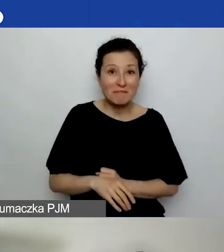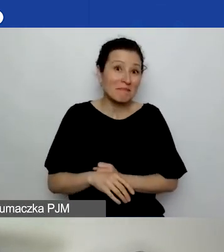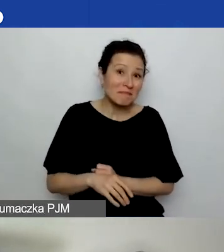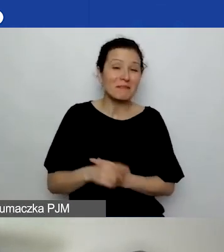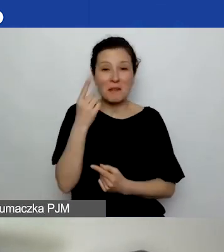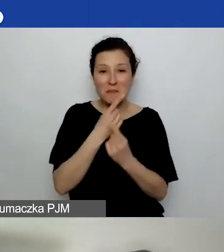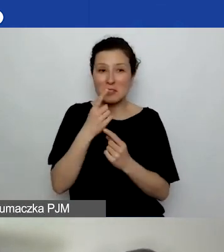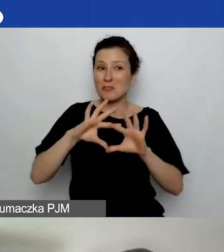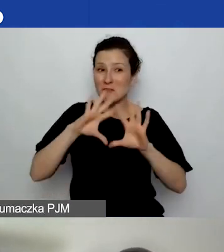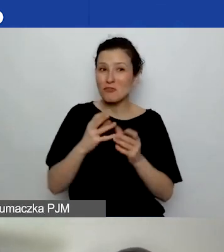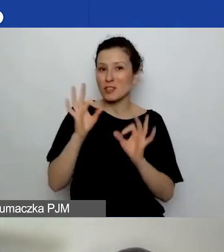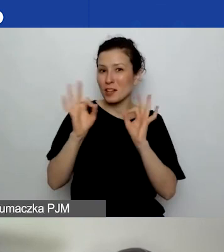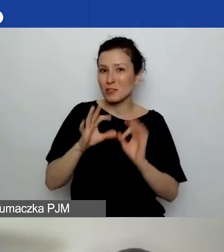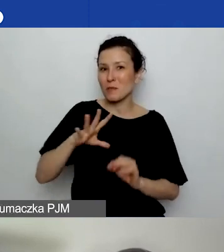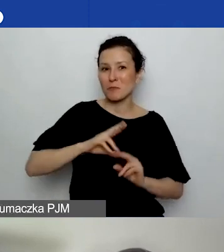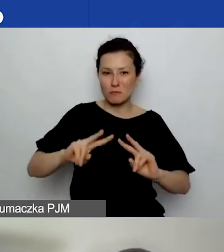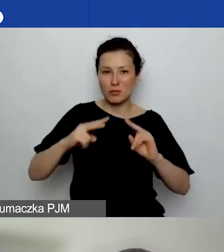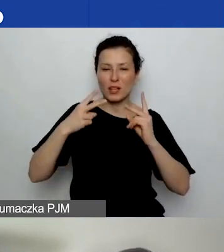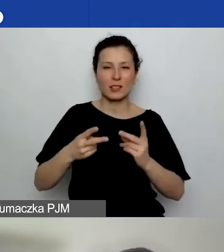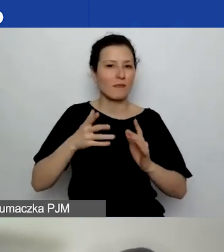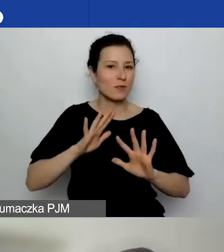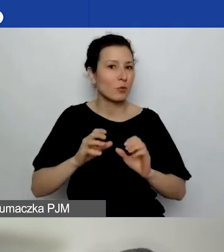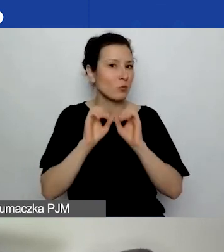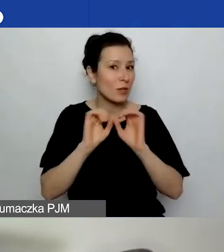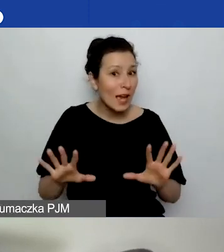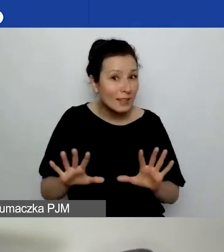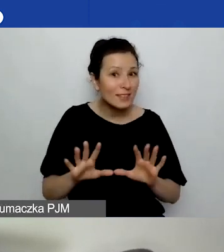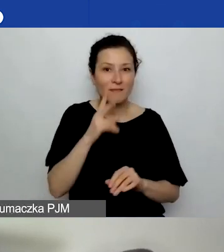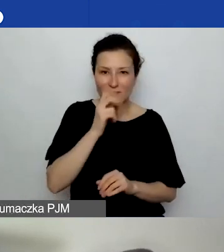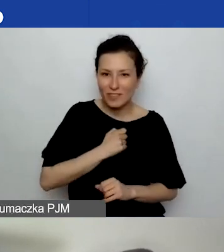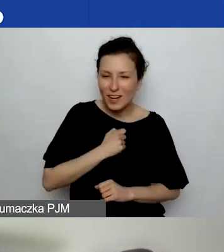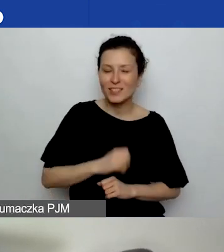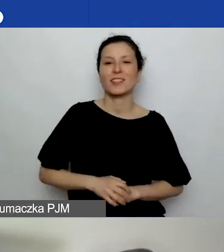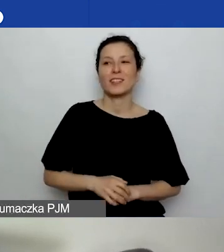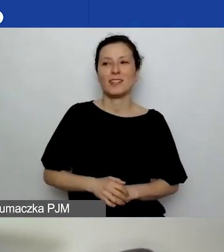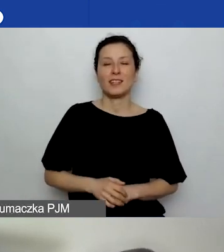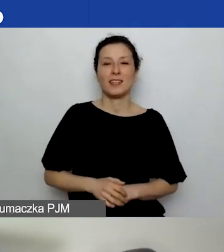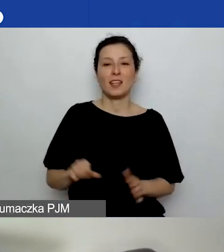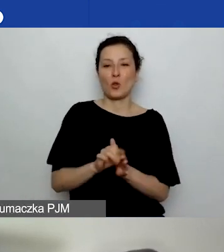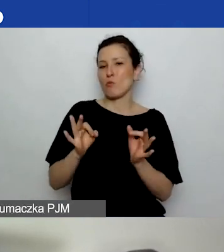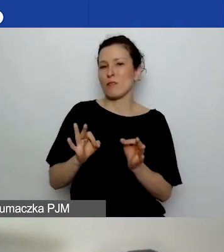były przekazane w sposób jasny, klarowny i na razie się nie pojawiły te pytania.